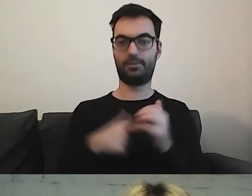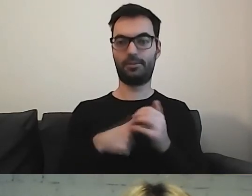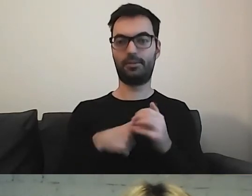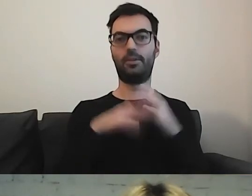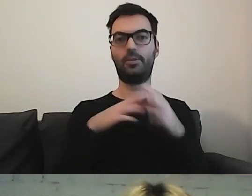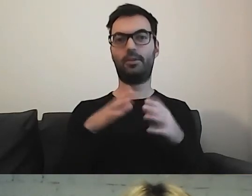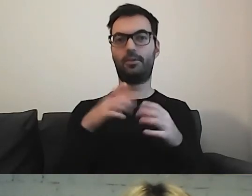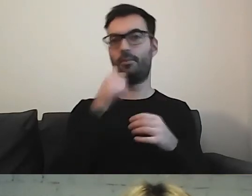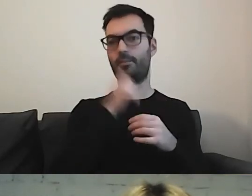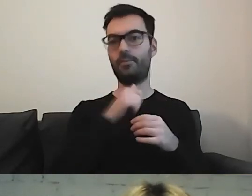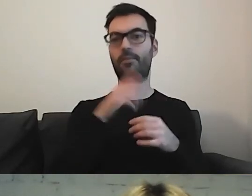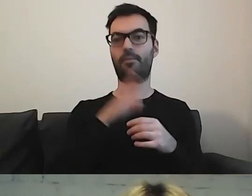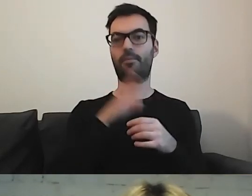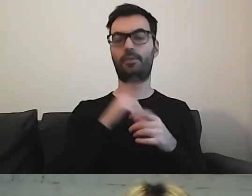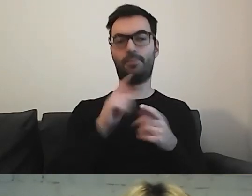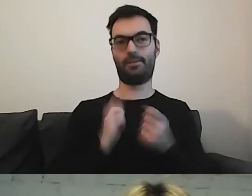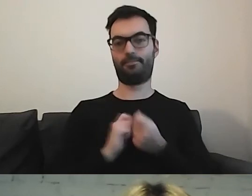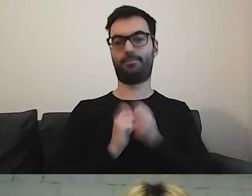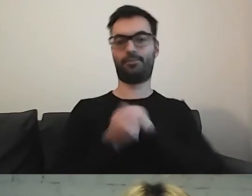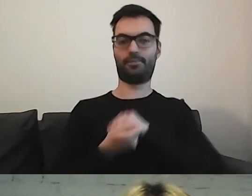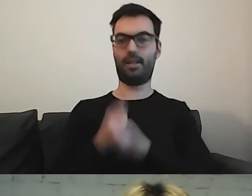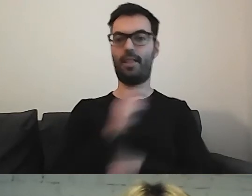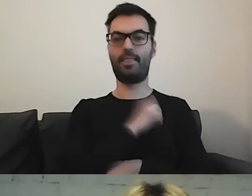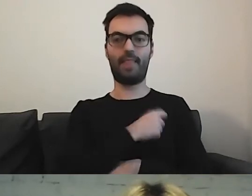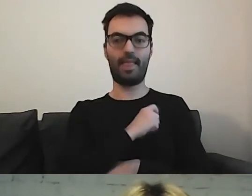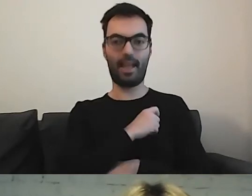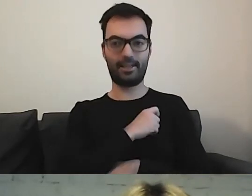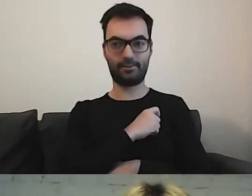Możemy stać się detektywami. Gdzie te informacje są ukryte.